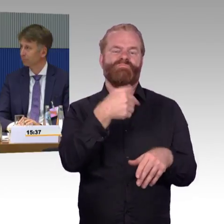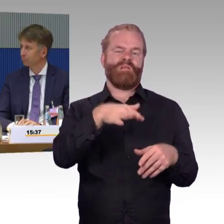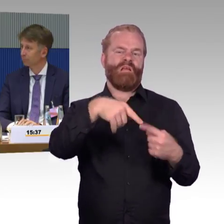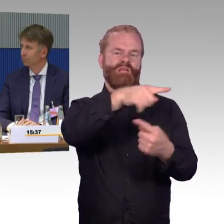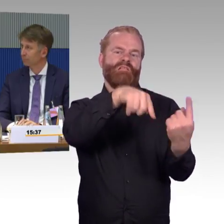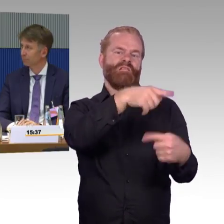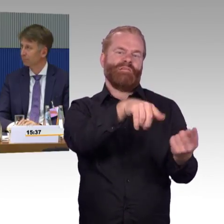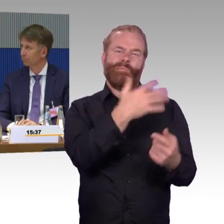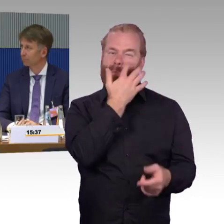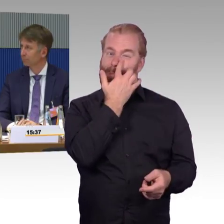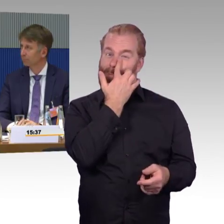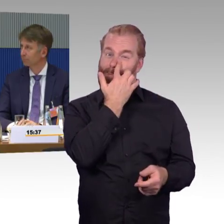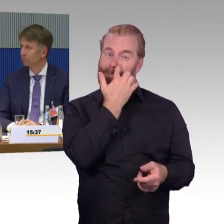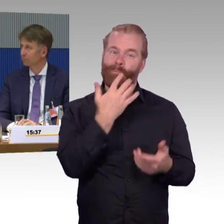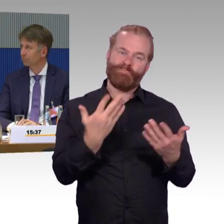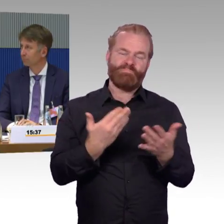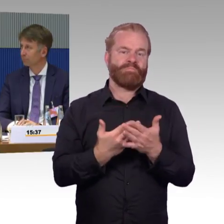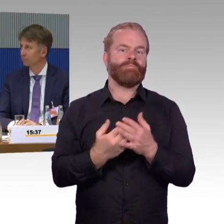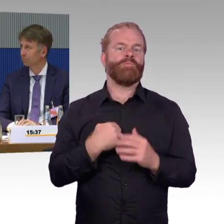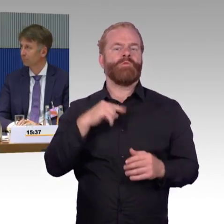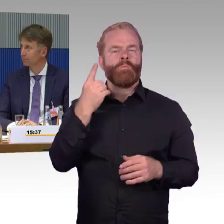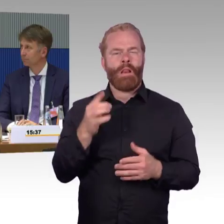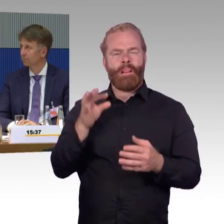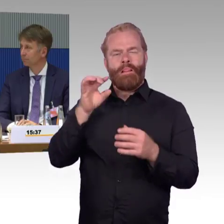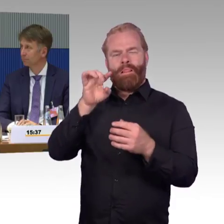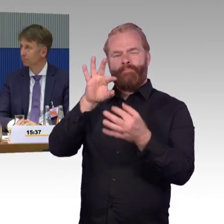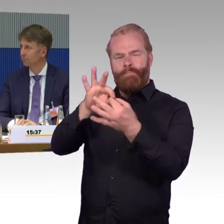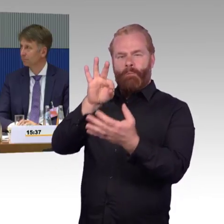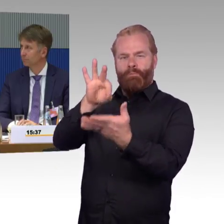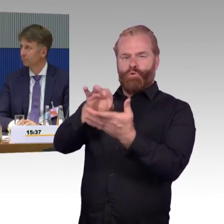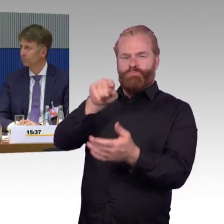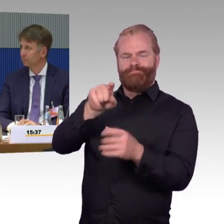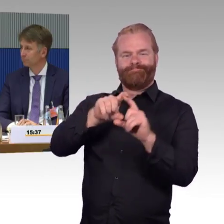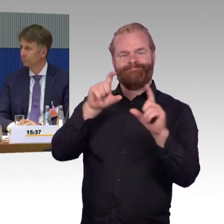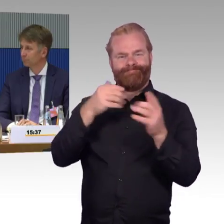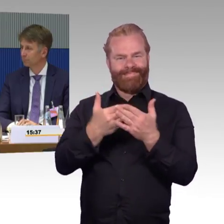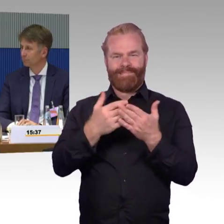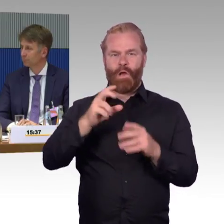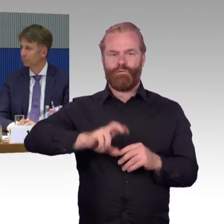Es ist gut, dass es Aufzüge gibt, aber alles, was natürlich technisch ist, ist in irgendeiner Weise auch immer anfällig.